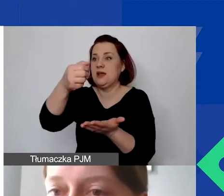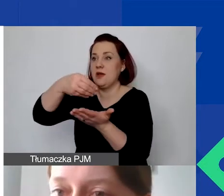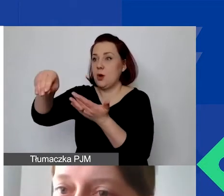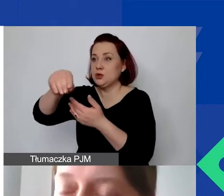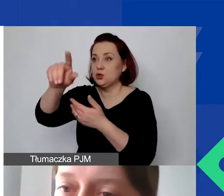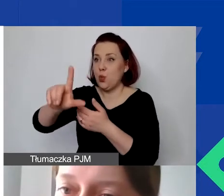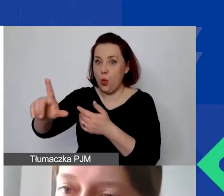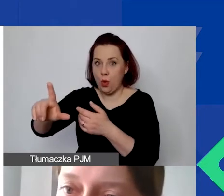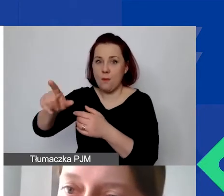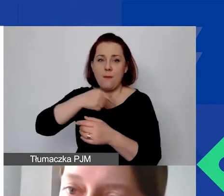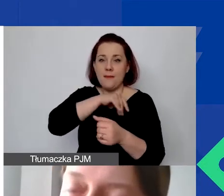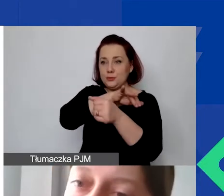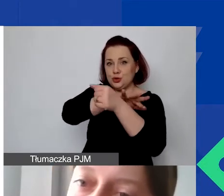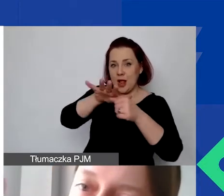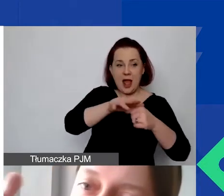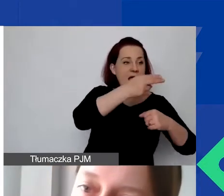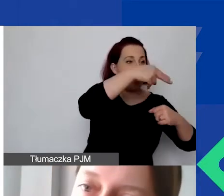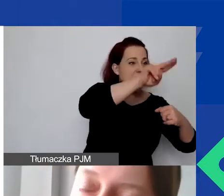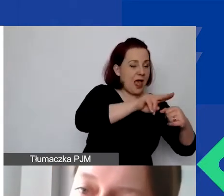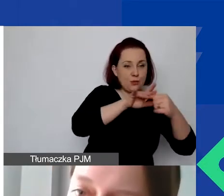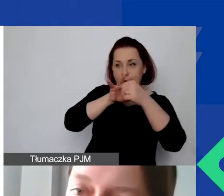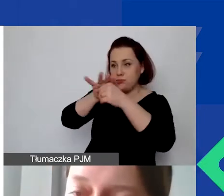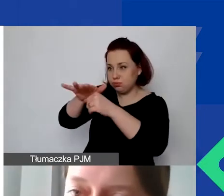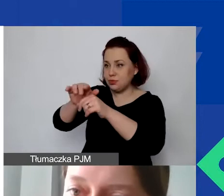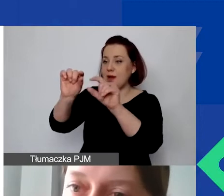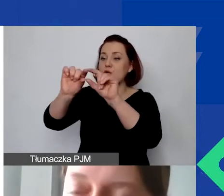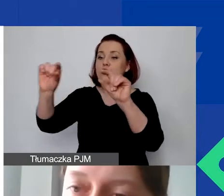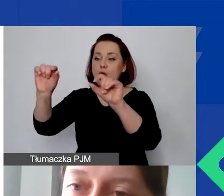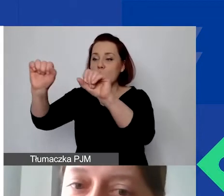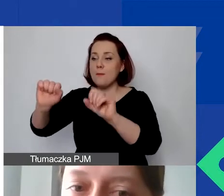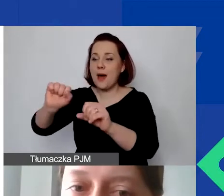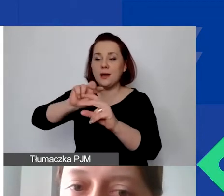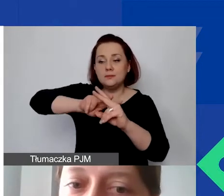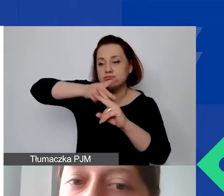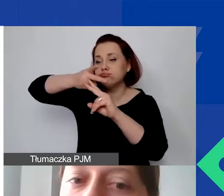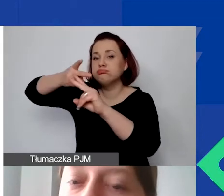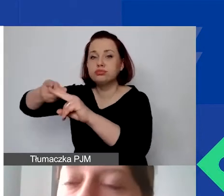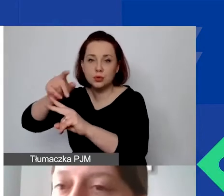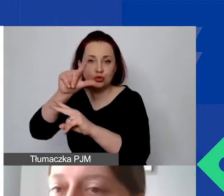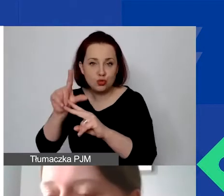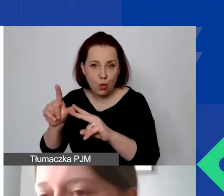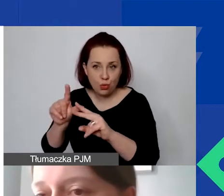bo będziemy przelewać z konta w euro na konto złotówkowe. To jest jedyna taka możliwość i opcja. Może się okazać,